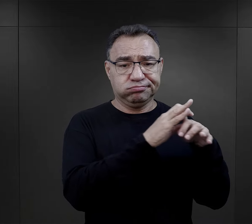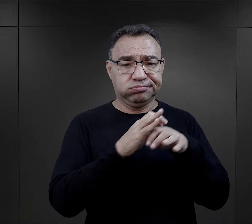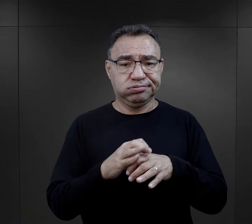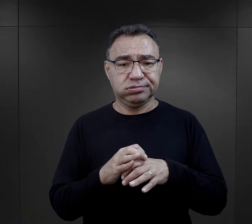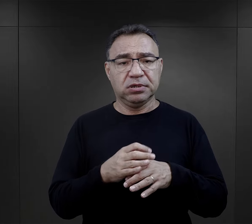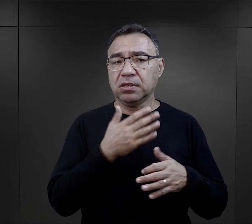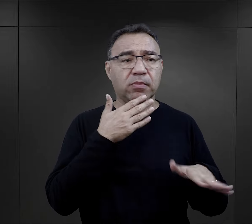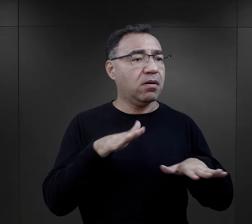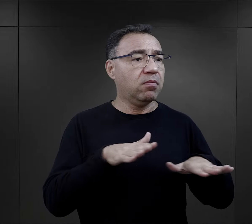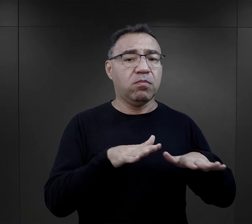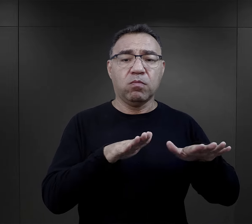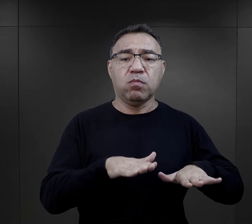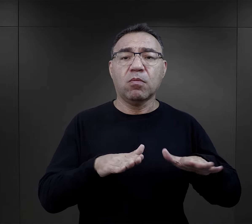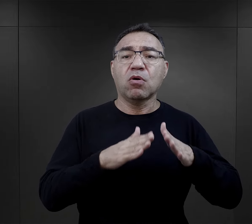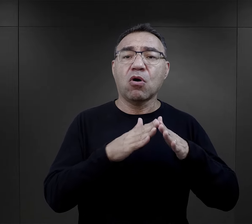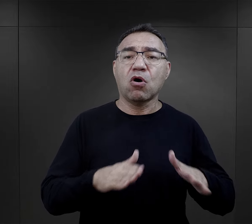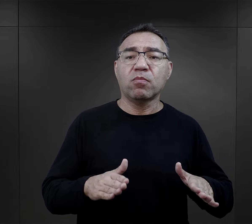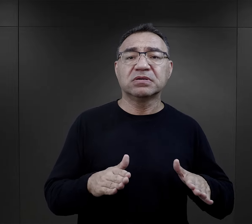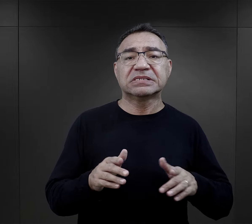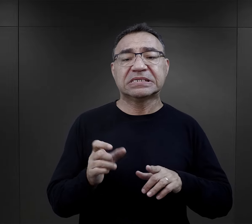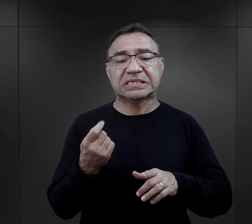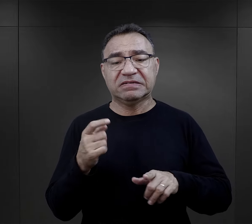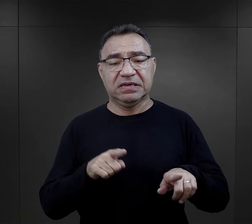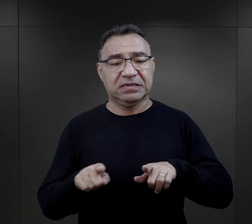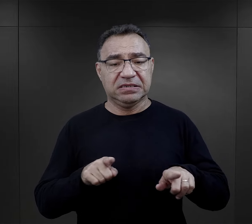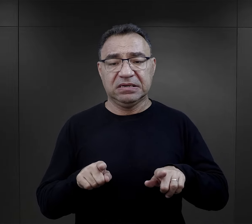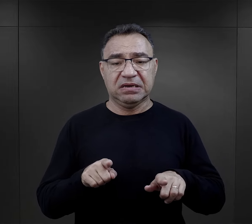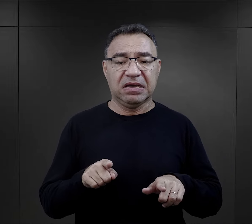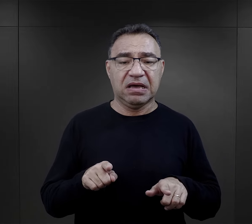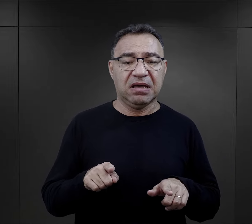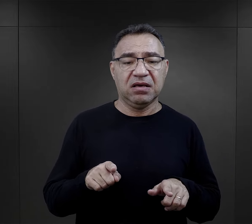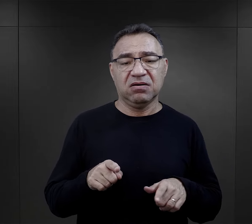czyli rzadko przebywali w obozach przejściowych albo nawet jeżeli